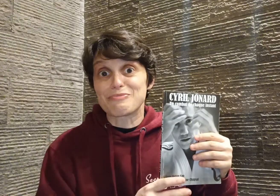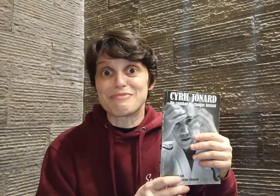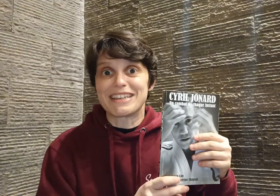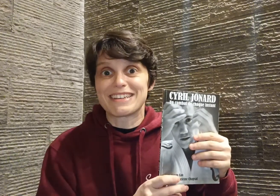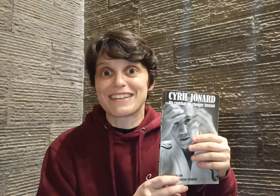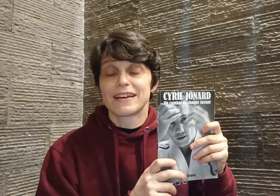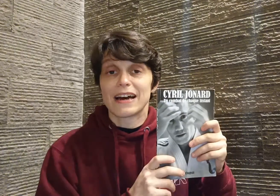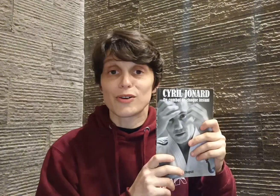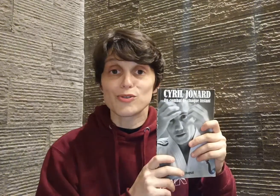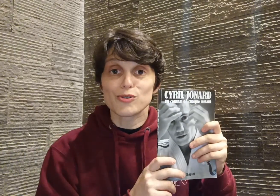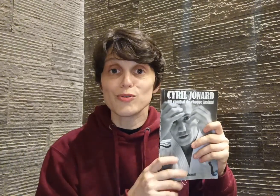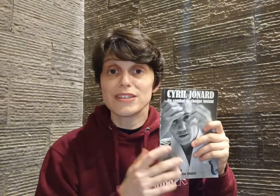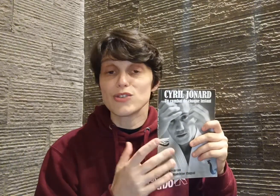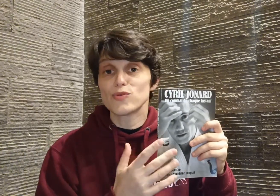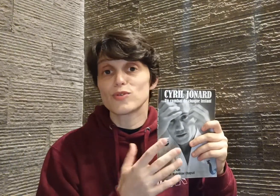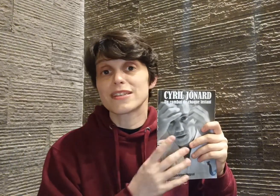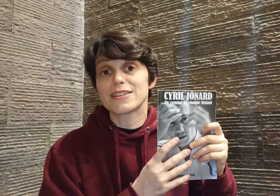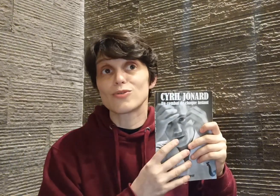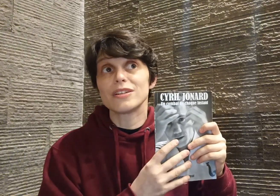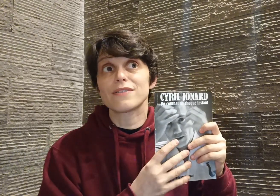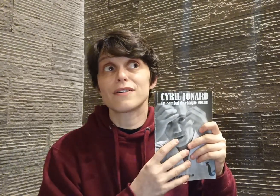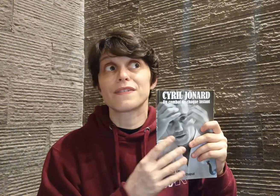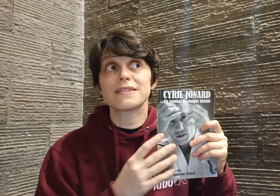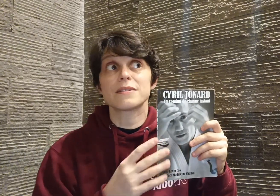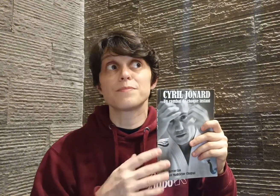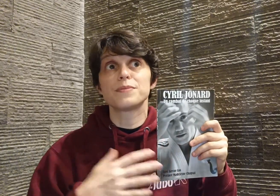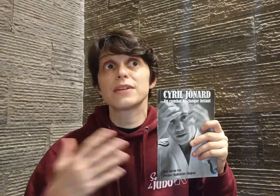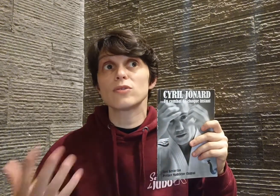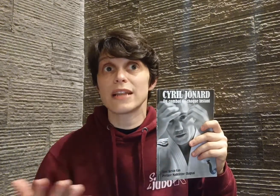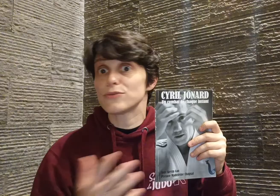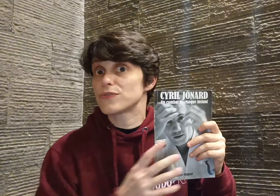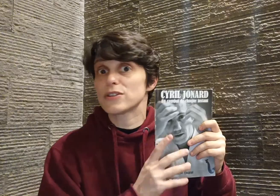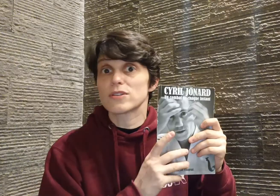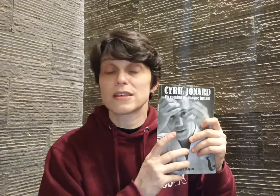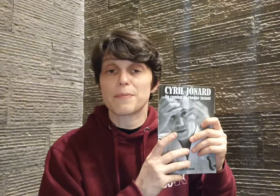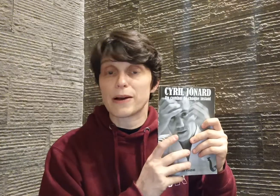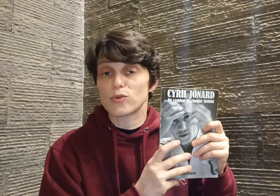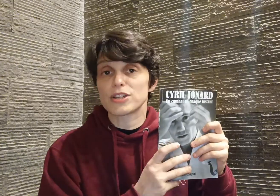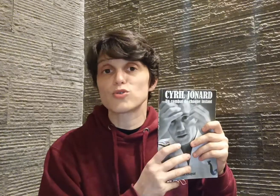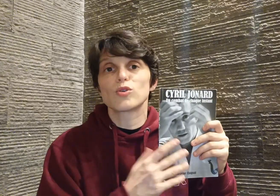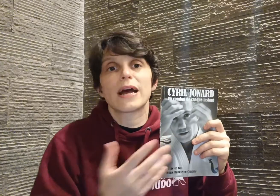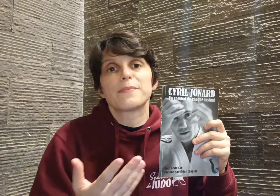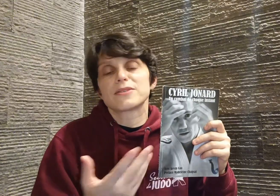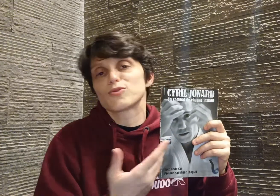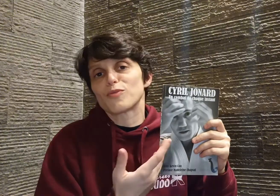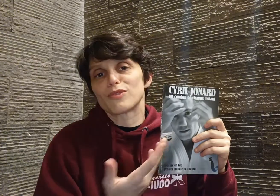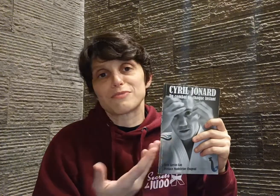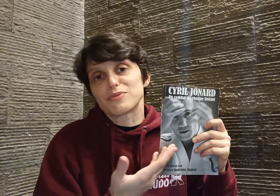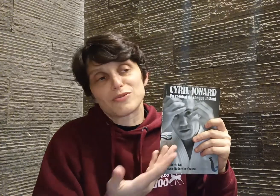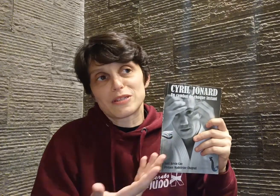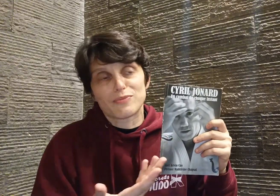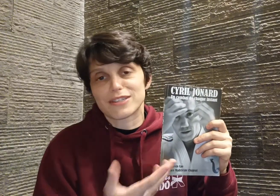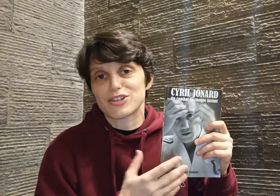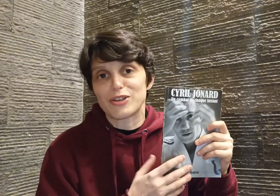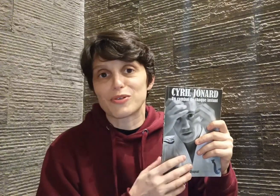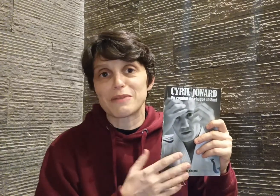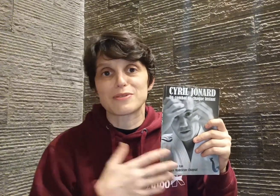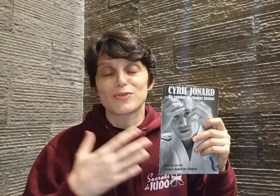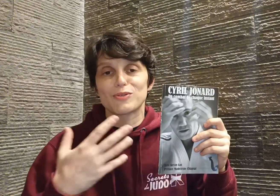public. Alors aujourd'hui, si je vous conseille ce livre en fait, c'est bien au delà du fait que c'est le parcours d'un judoka, bien sûr, moi c'est aussi pour ça que j'ai adoré, parce que quand